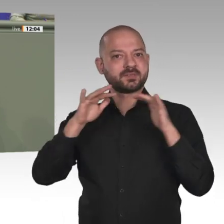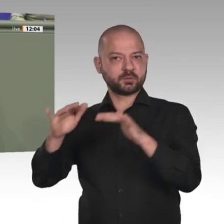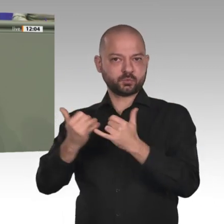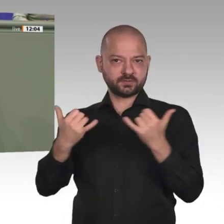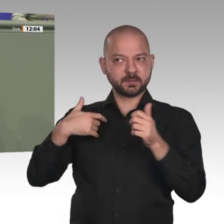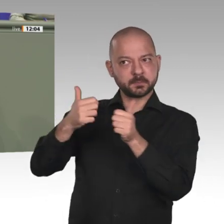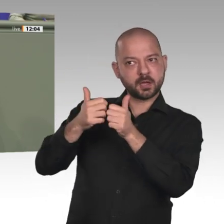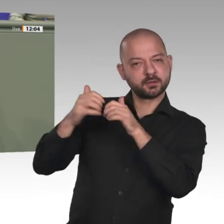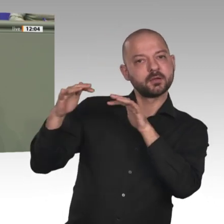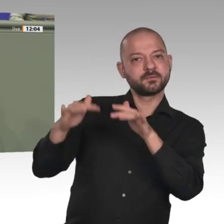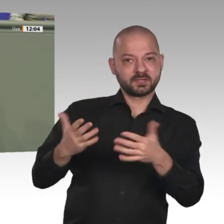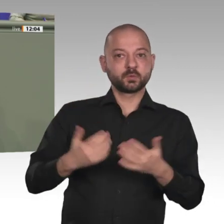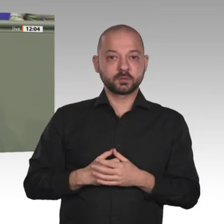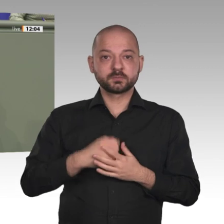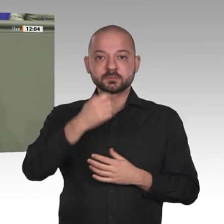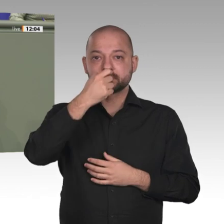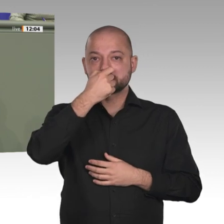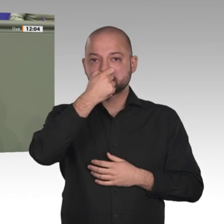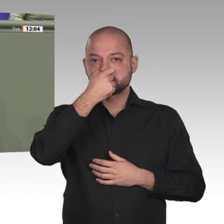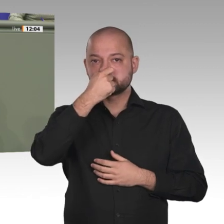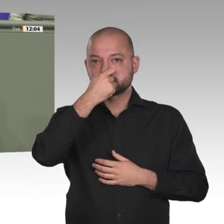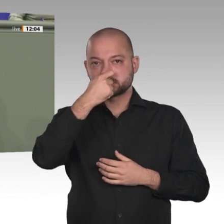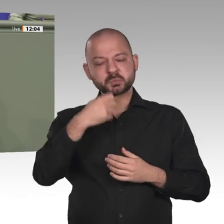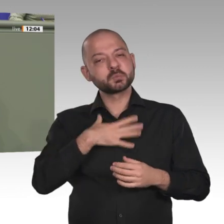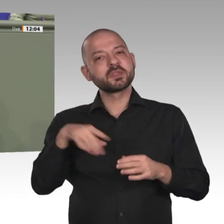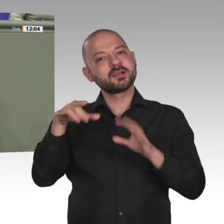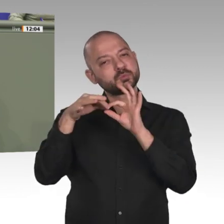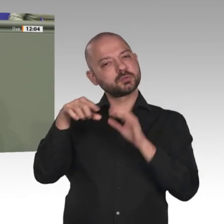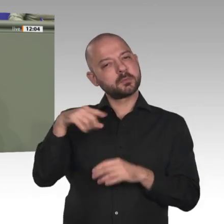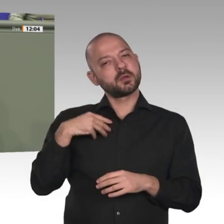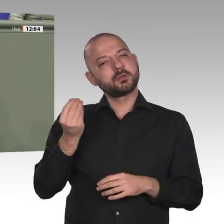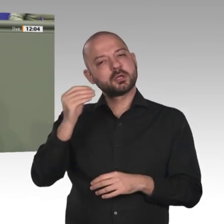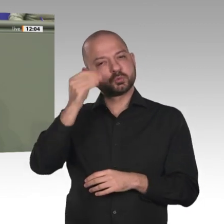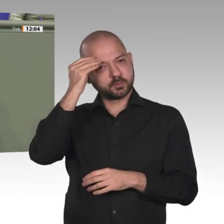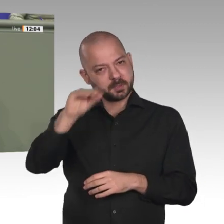Partnern zusammenarbeiten und ob wir uns als verlässliche Teams erweisen nach innen